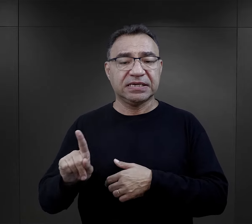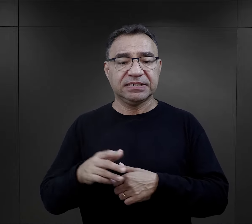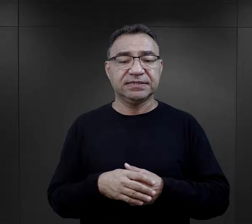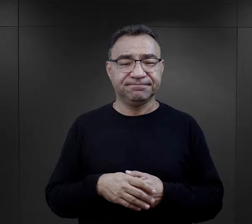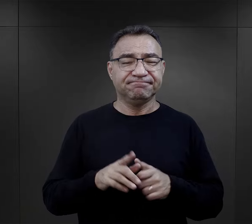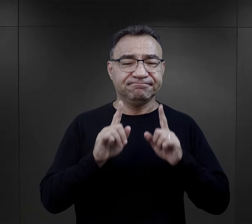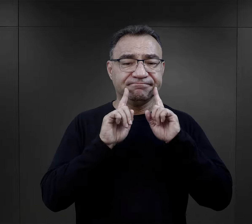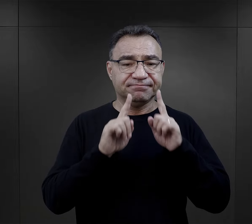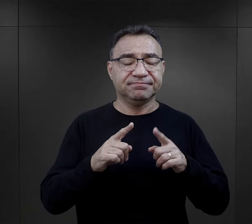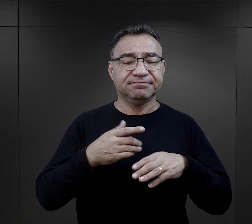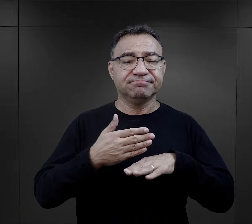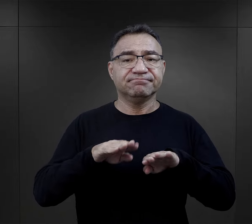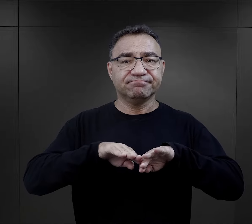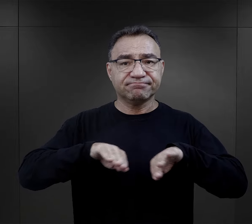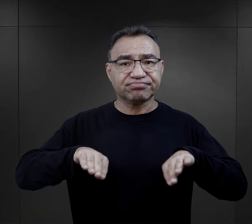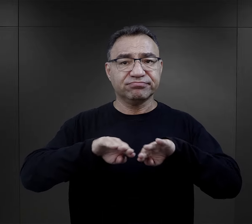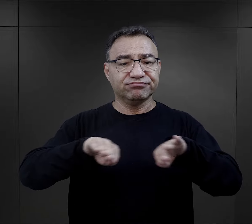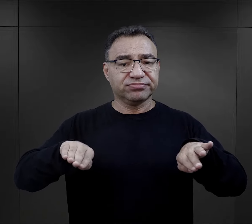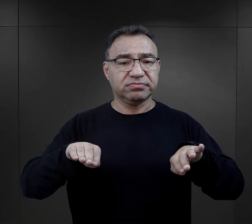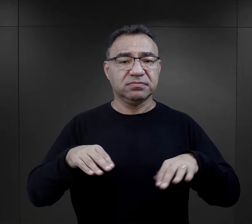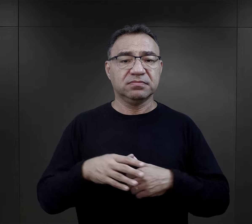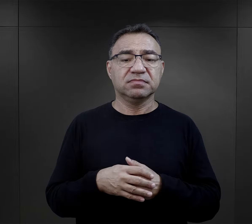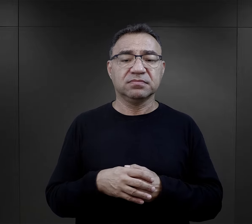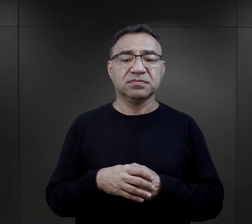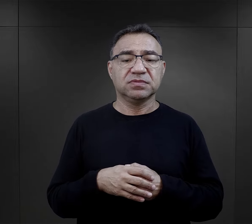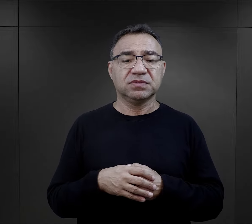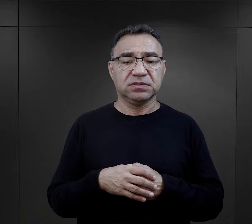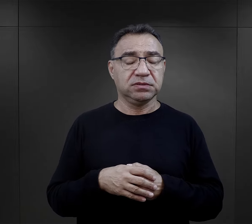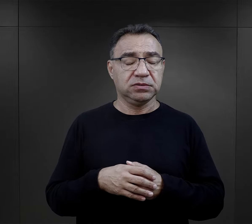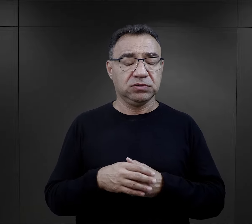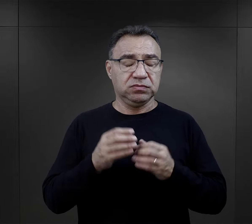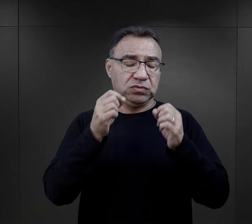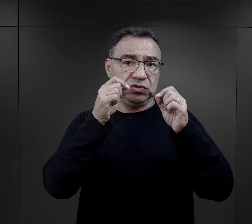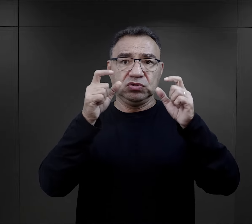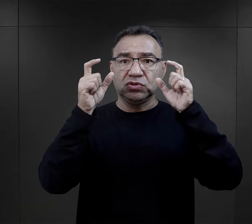Selekcje przeprowadzane na rampie były dużym zaskoczeniem